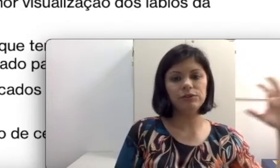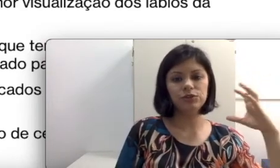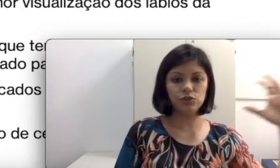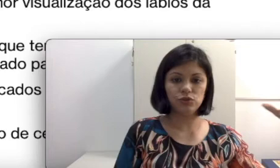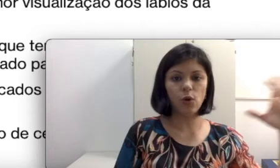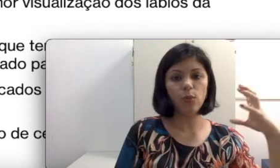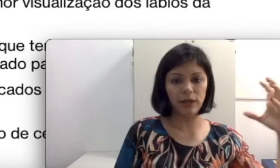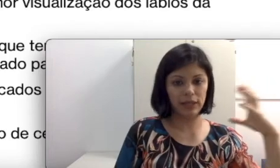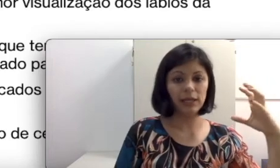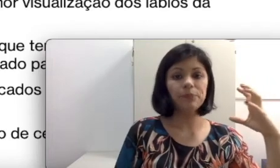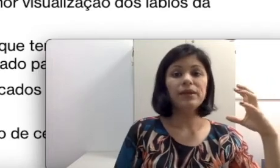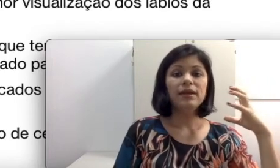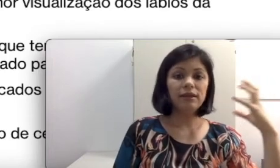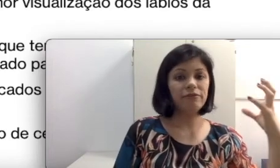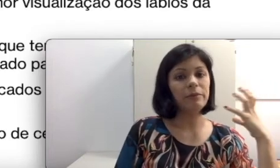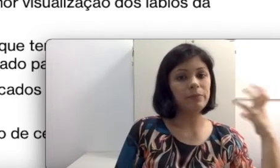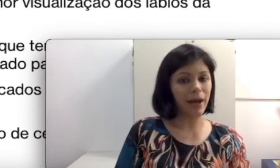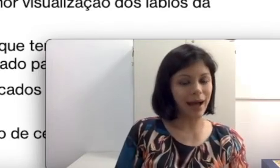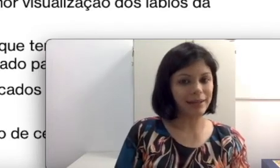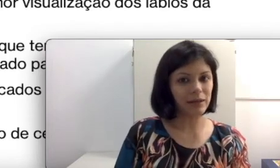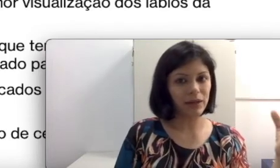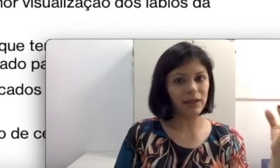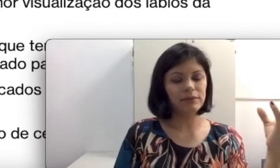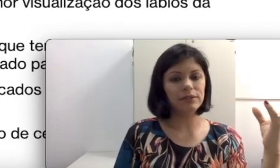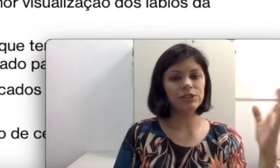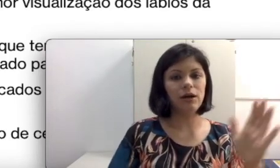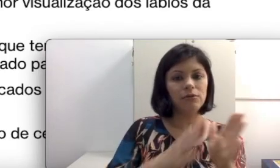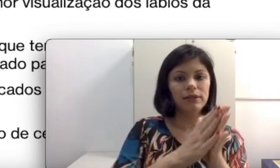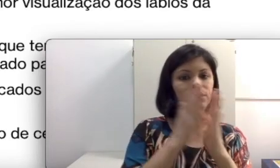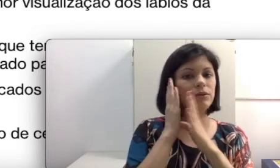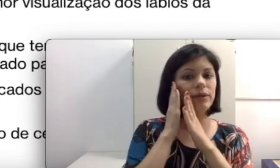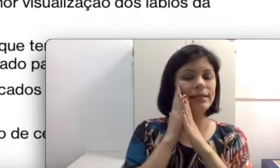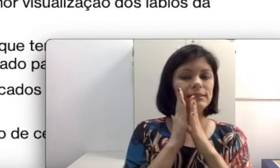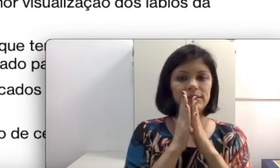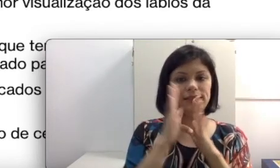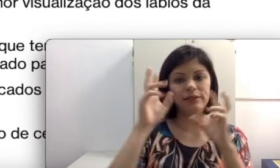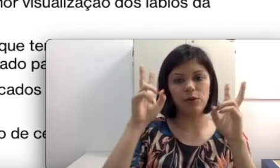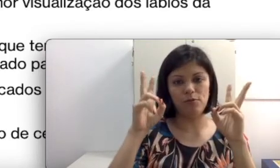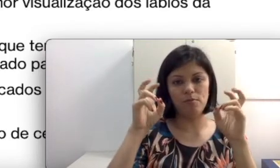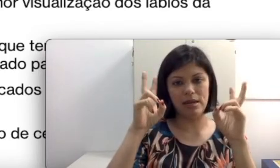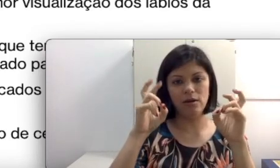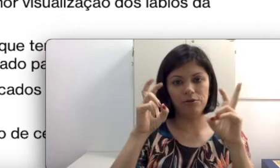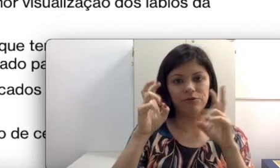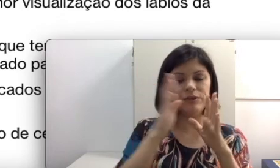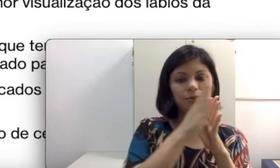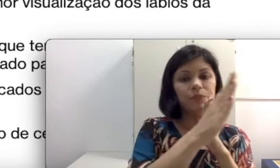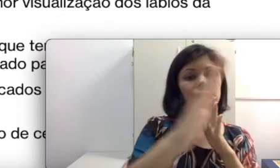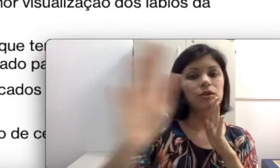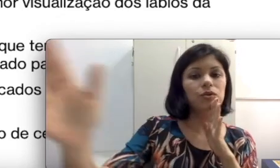que vai me atrapalhar durante a aula e eu tenho esse, que seria o meu melhor ouvido,